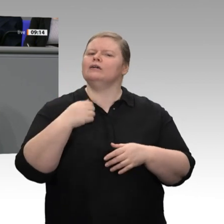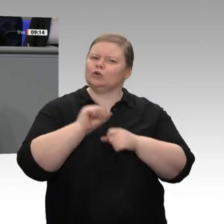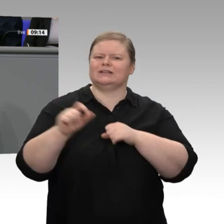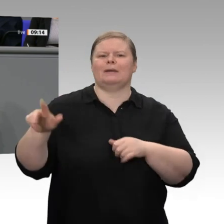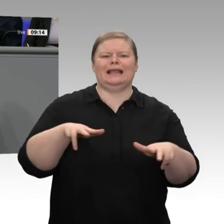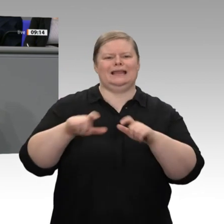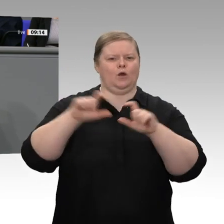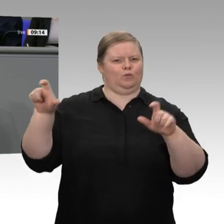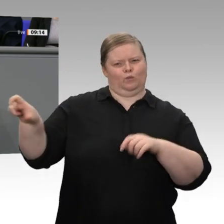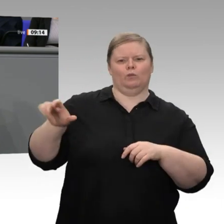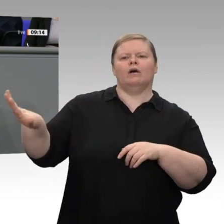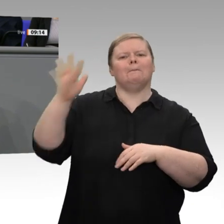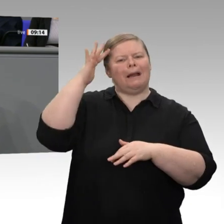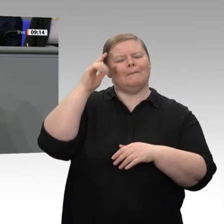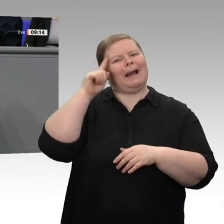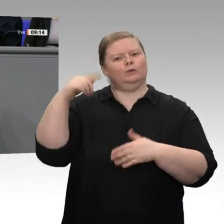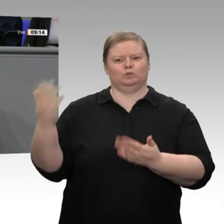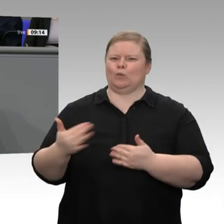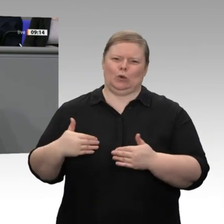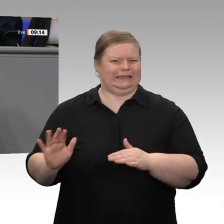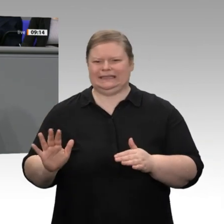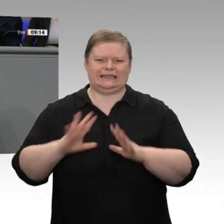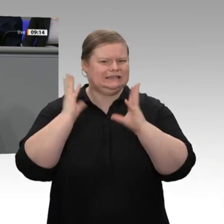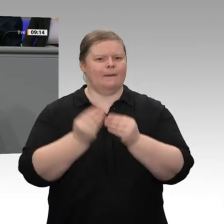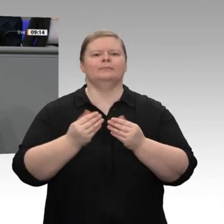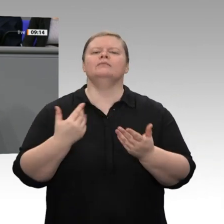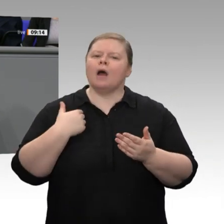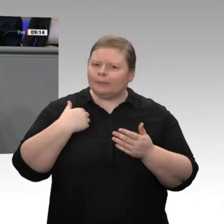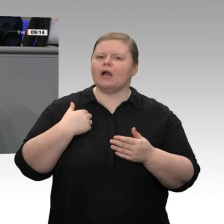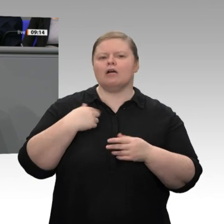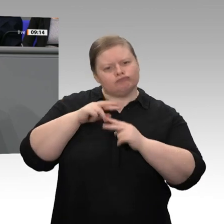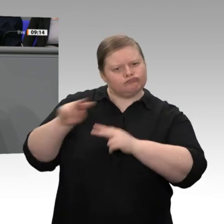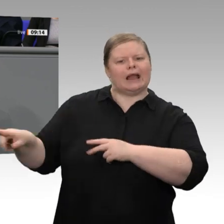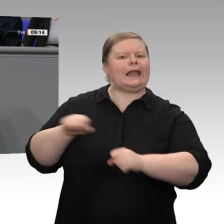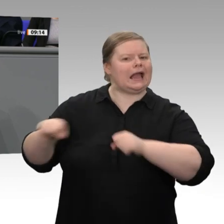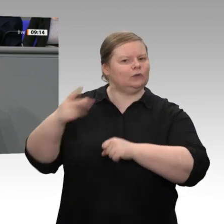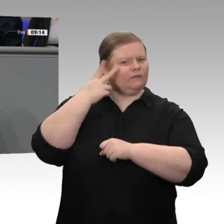Strom, angesprochen. Ich bin davon